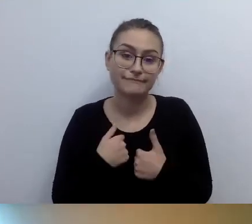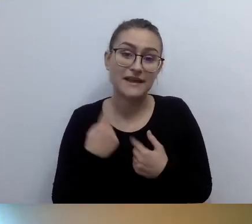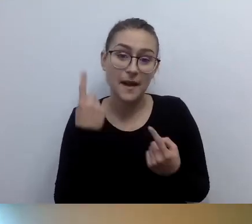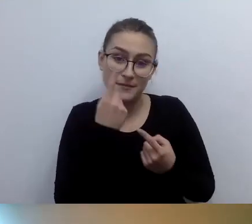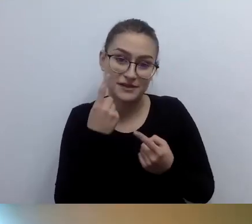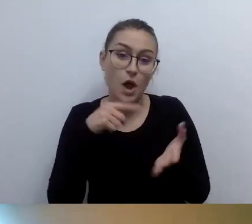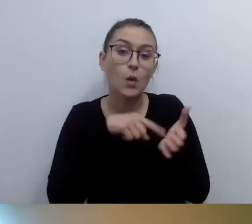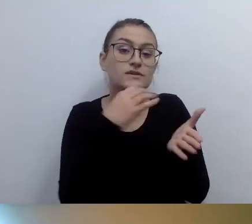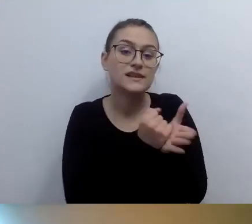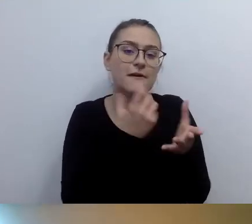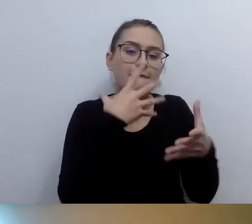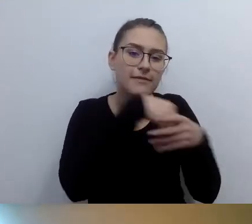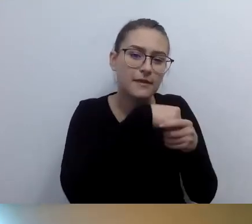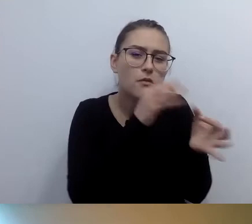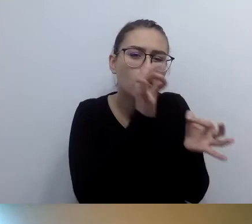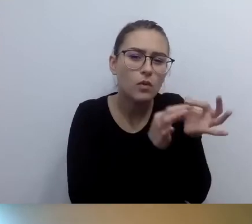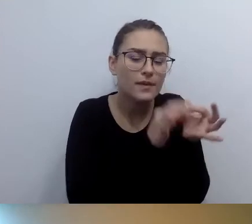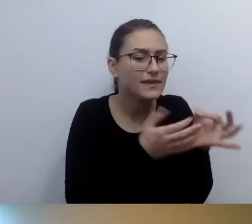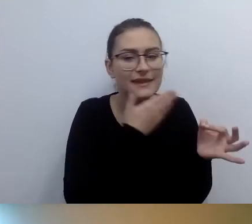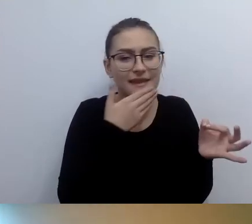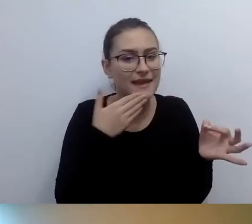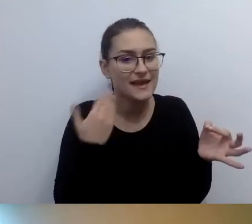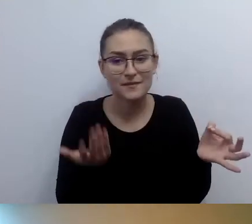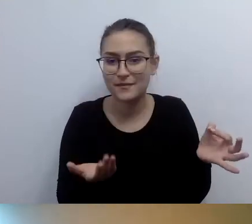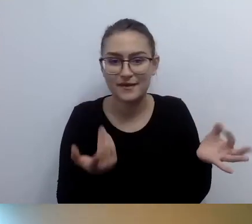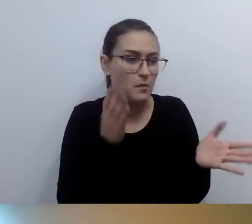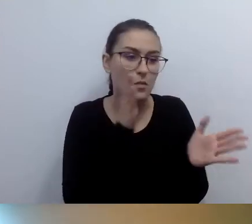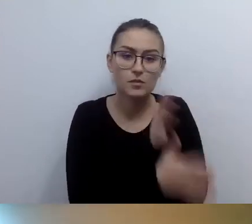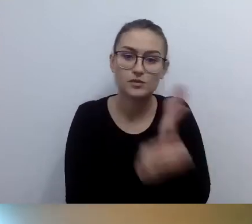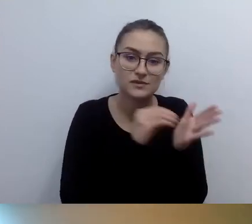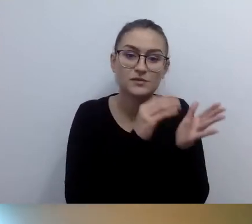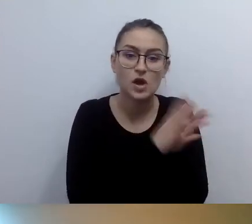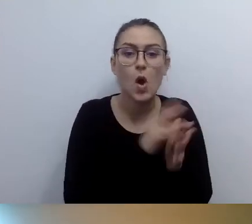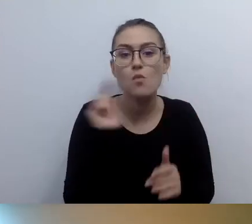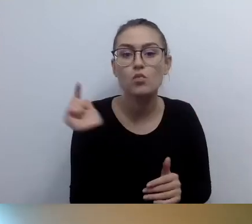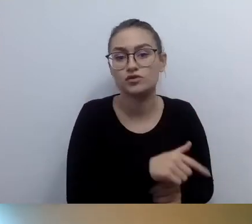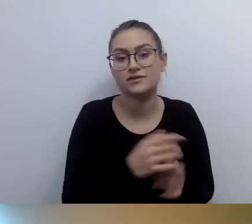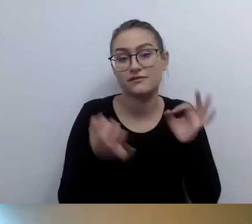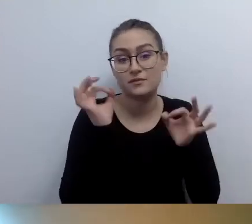wskazuje tylko, że powinna się pojawić informacja dotykowa - to brajl jest informacją dotykową.